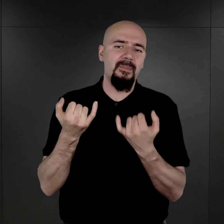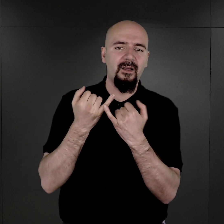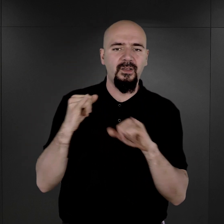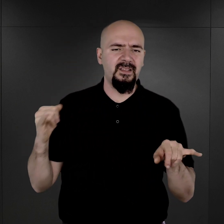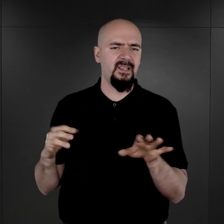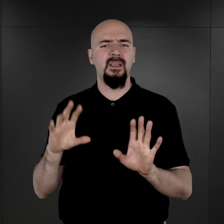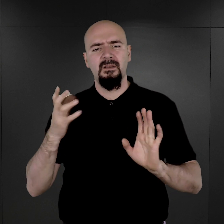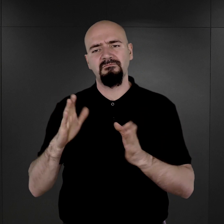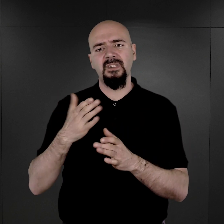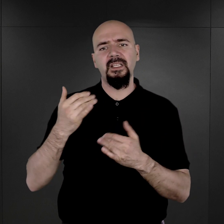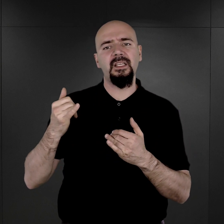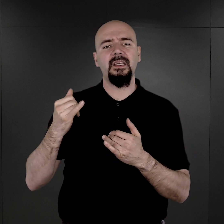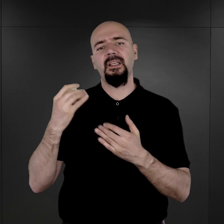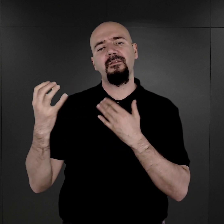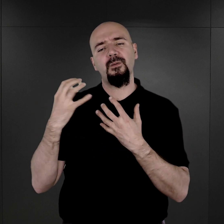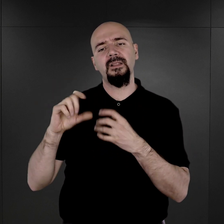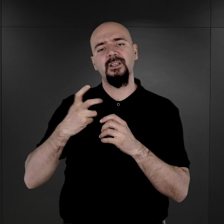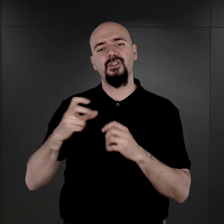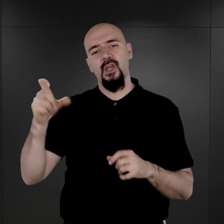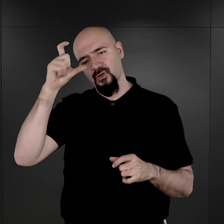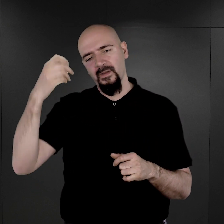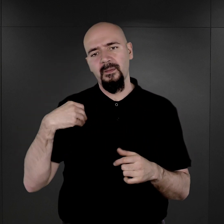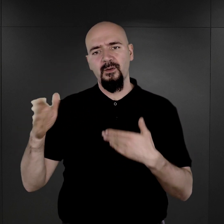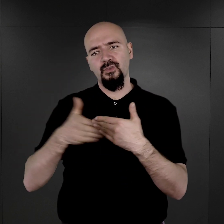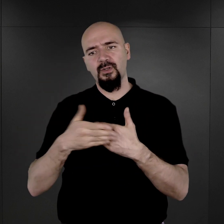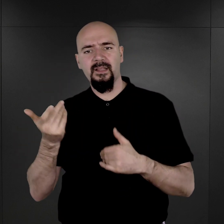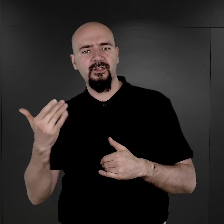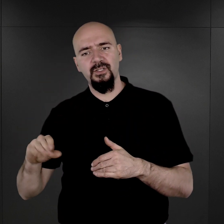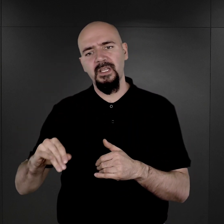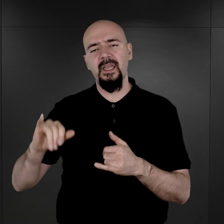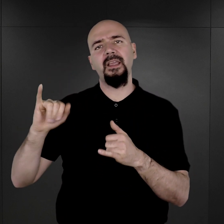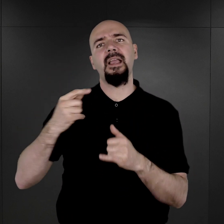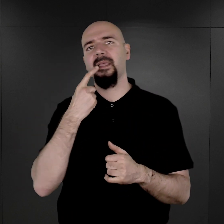Między innymi z informacją o tym, czy człowiek był żonaty, czy nie i jakimi językami władał.